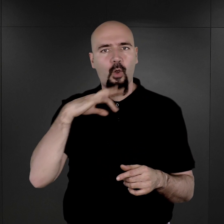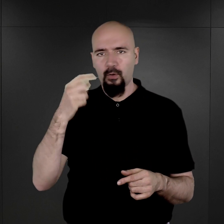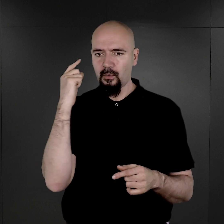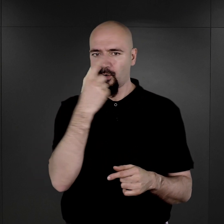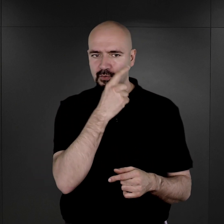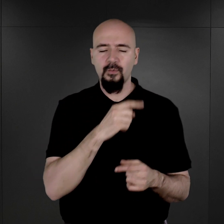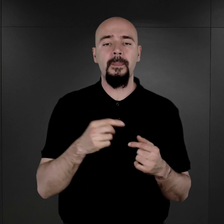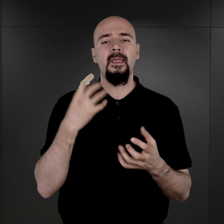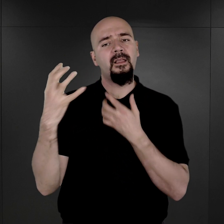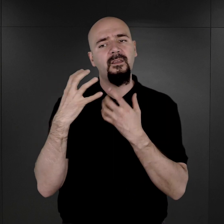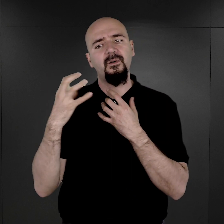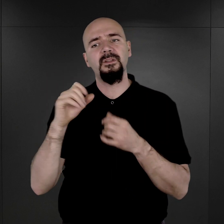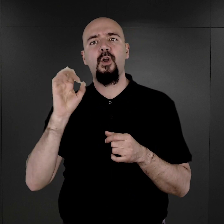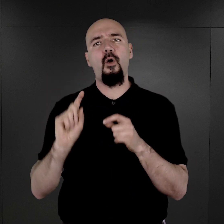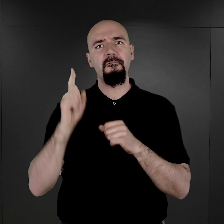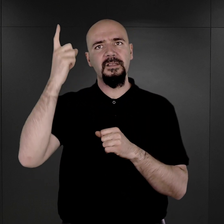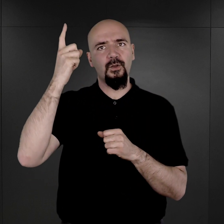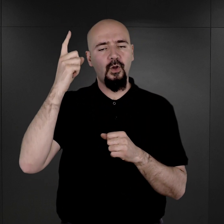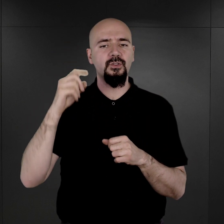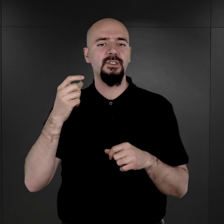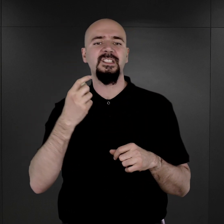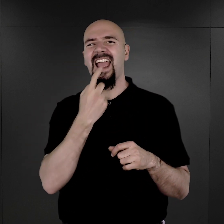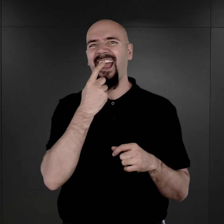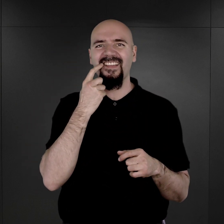informacjami oczywiście o wzroście, o ubytkach w uzębieniu itd., itd.